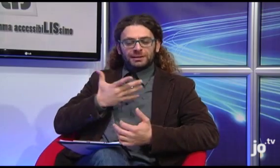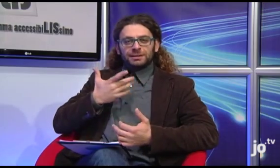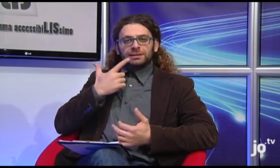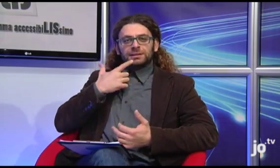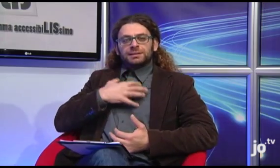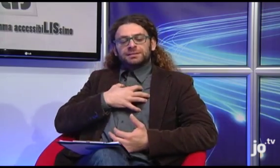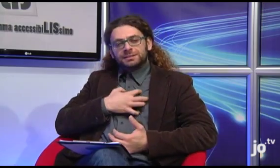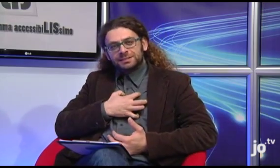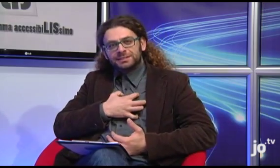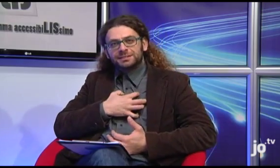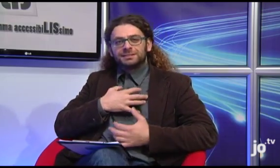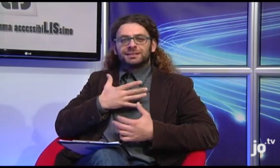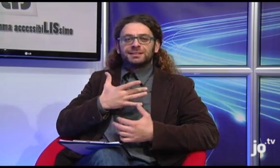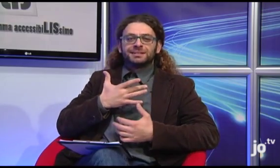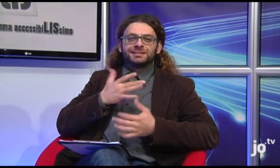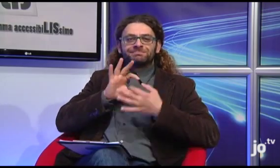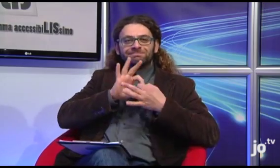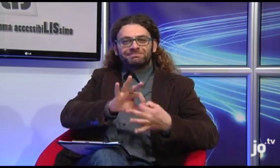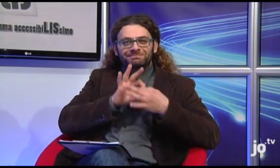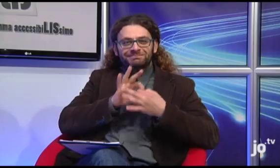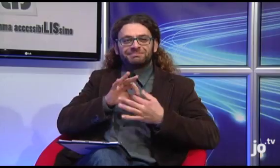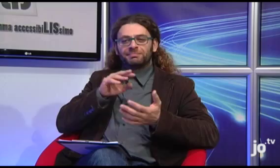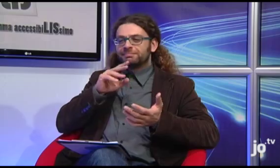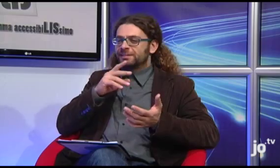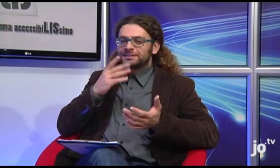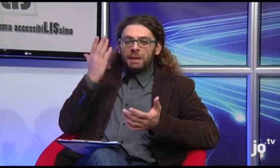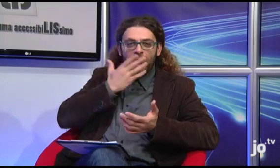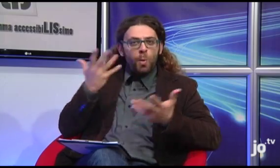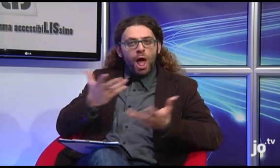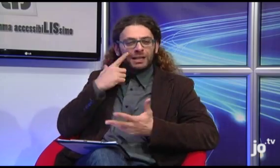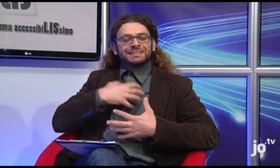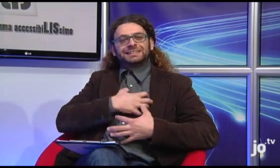perché riguarda, in effetti, una sensazione o un errore che coinvolge il cuore.